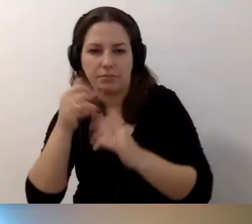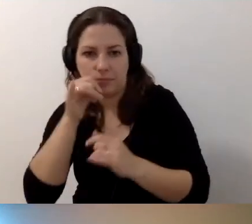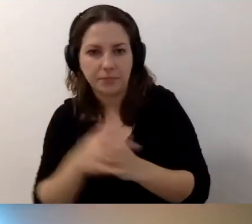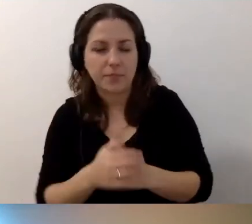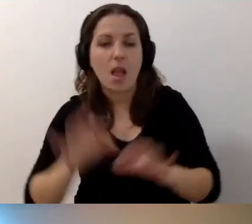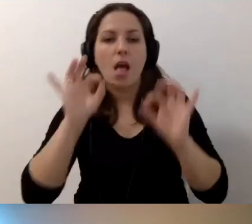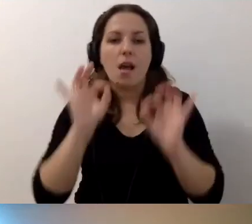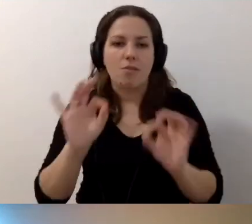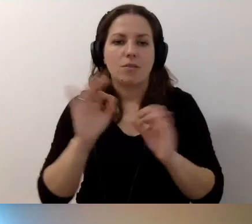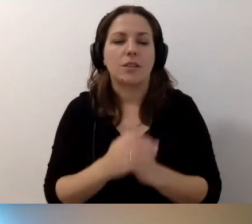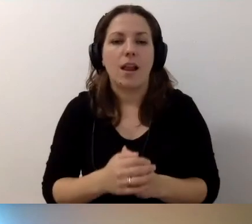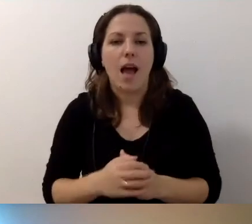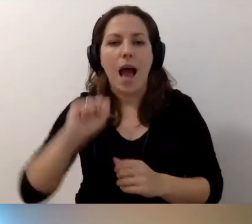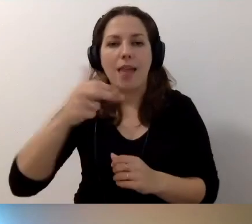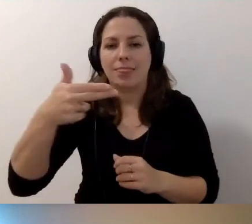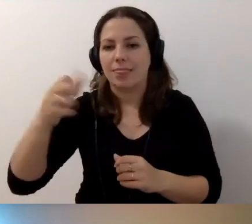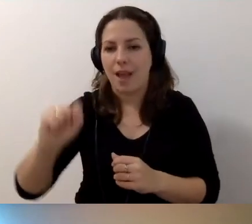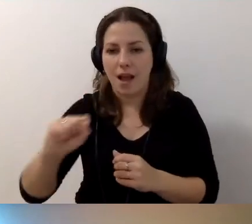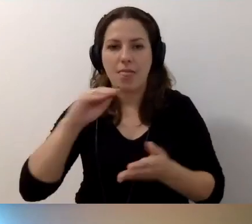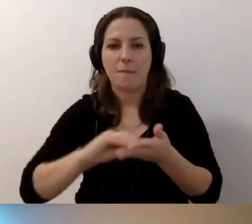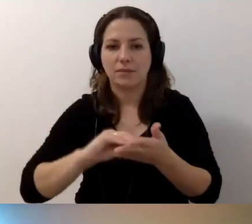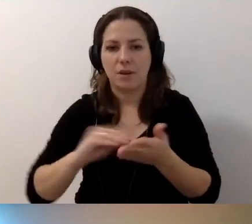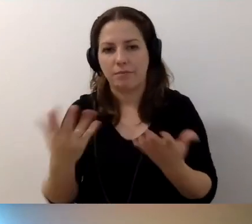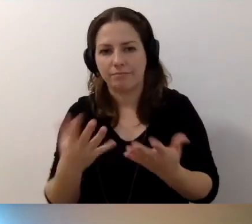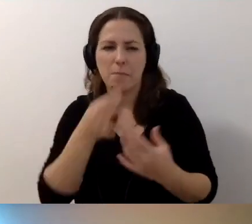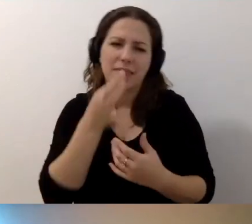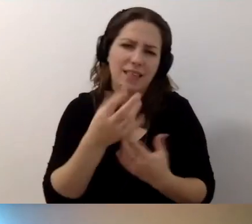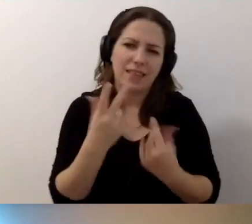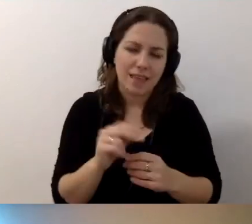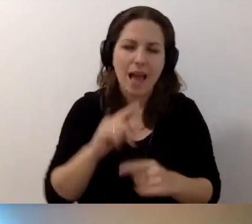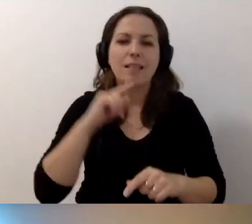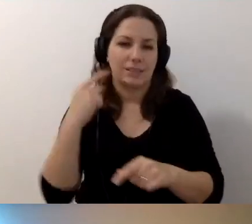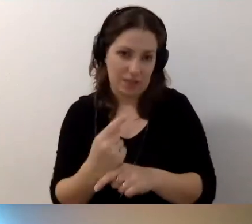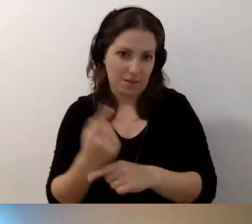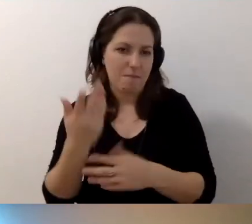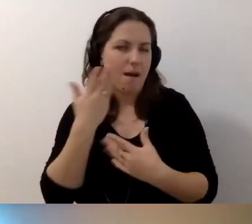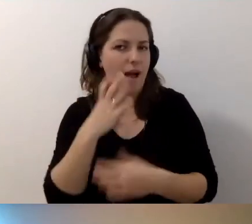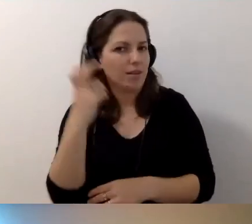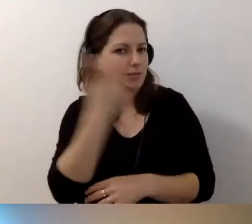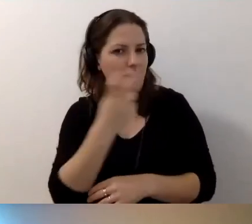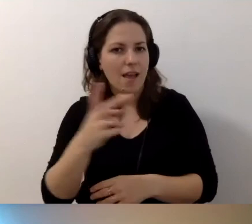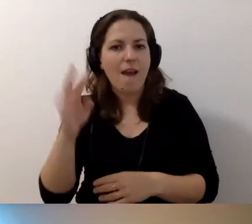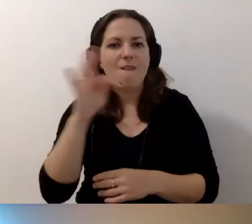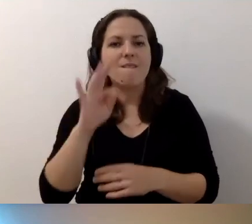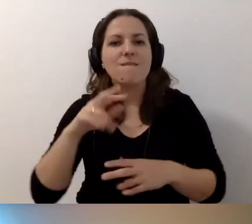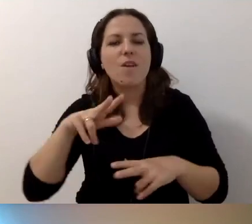MAŁGORZATA: Doskonale. Anna pisze - to nie pytanie, a stwierdzenie: Funkcja koordynatora jak najbardziej.